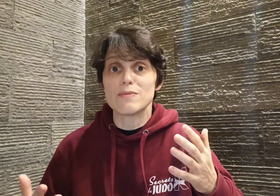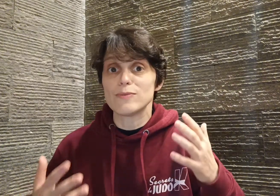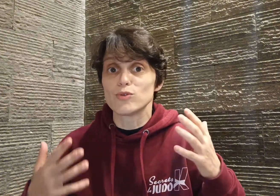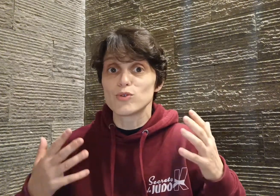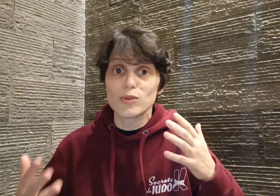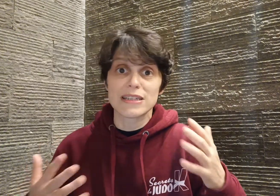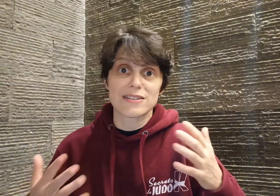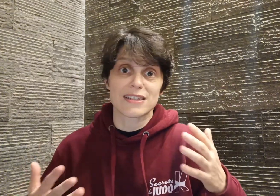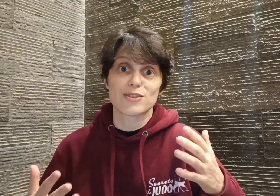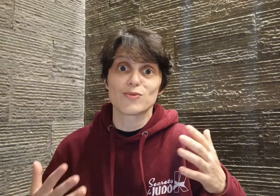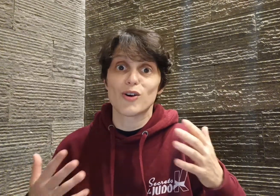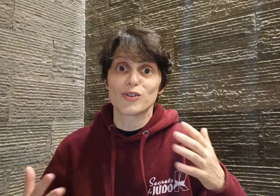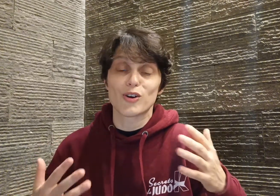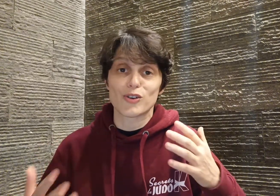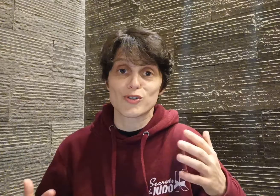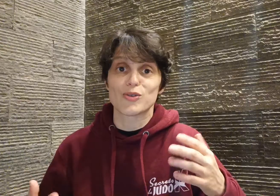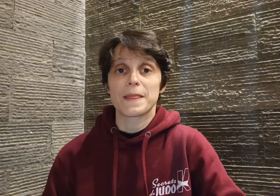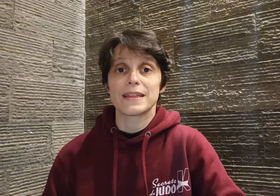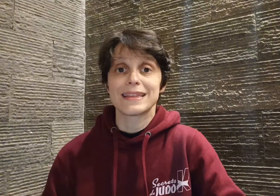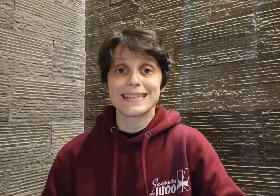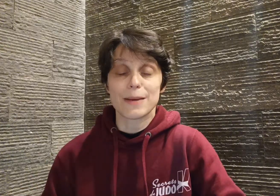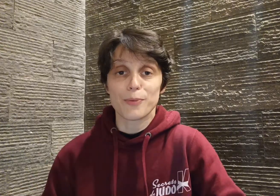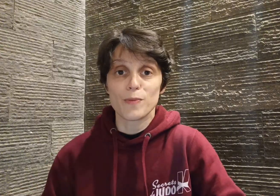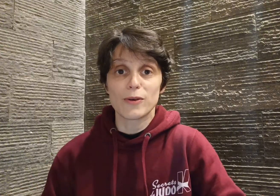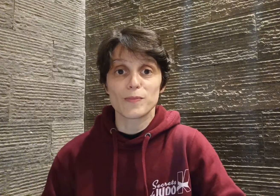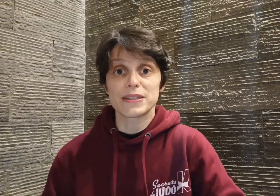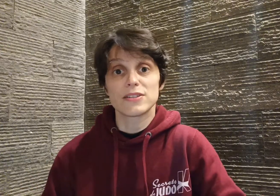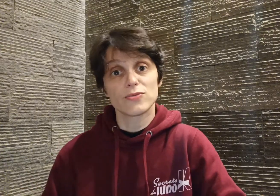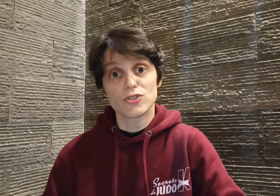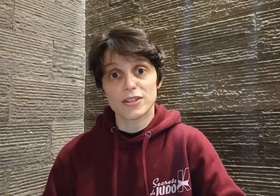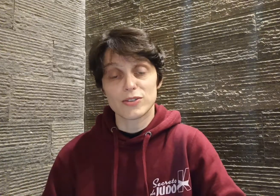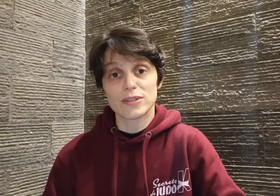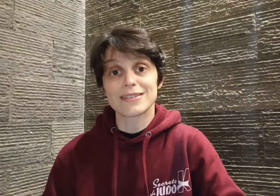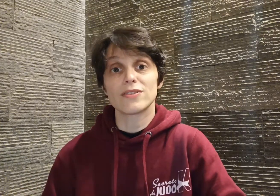toutes les sensations entrent en jeu dès sa première compétition. Jeune adolescent,